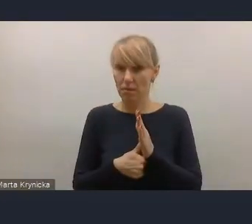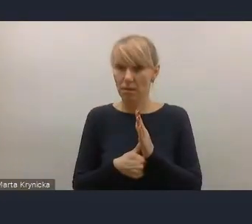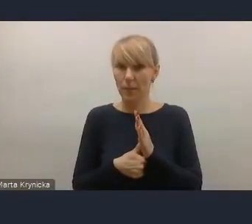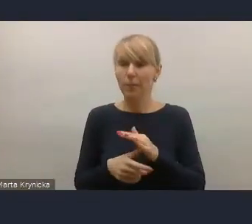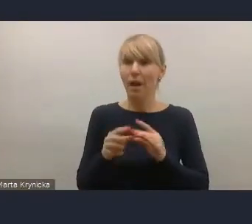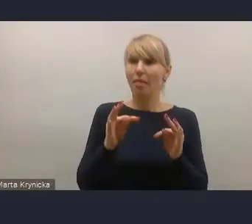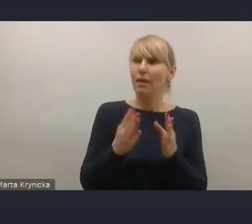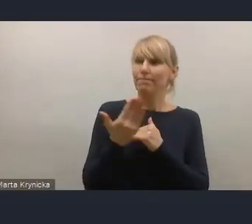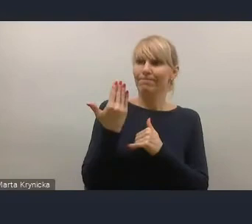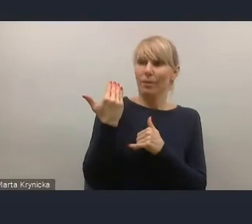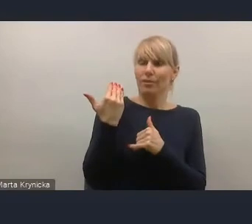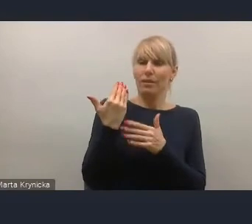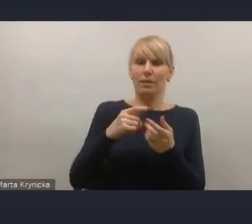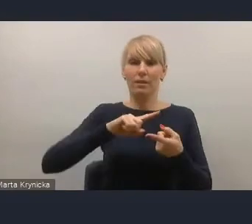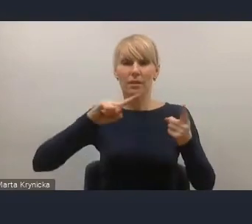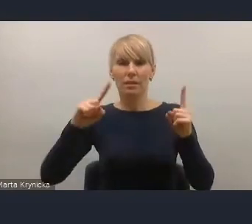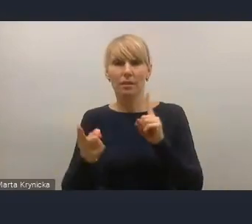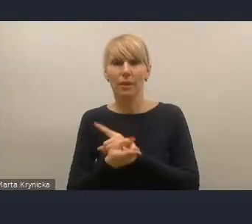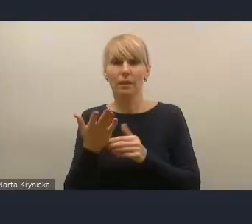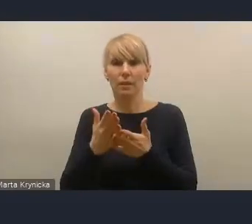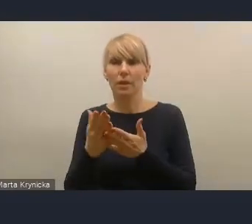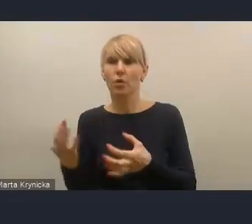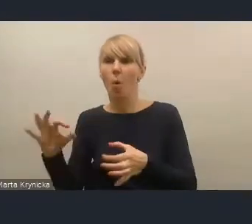które łączą się z rewolucją podatkową w Polsce,